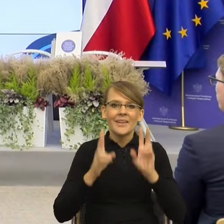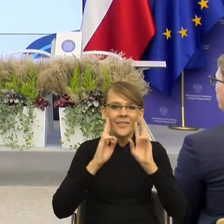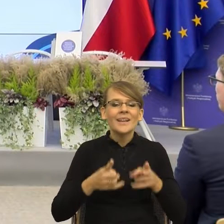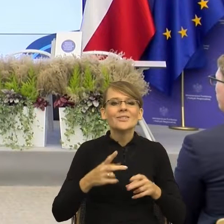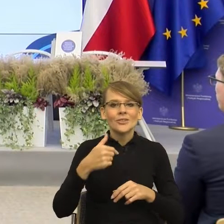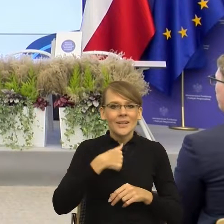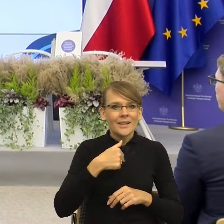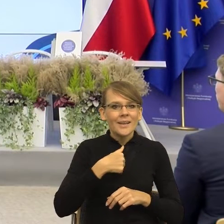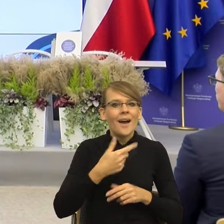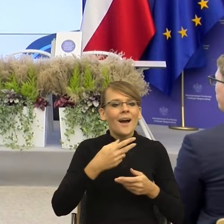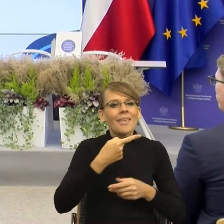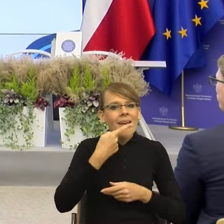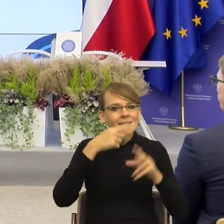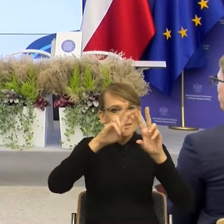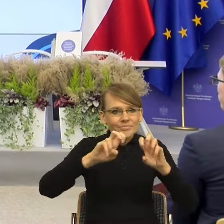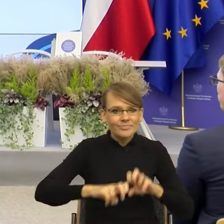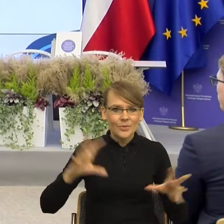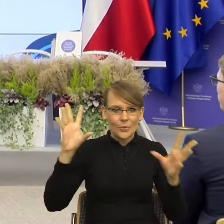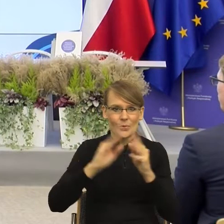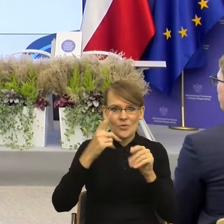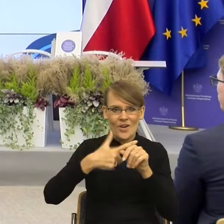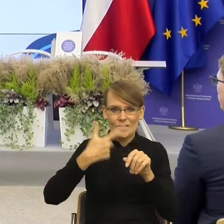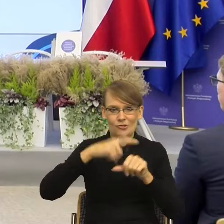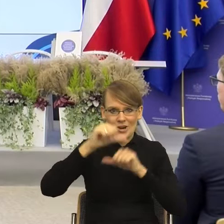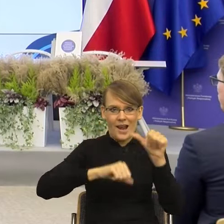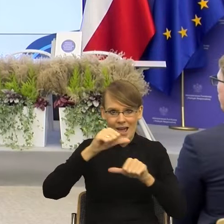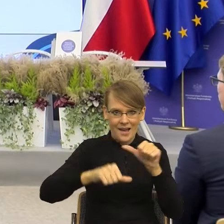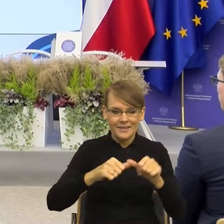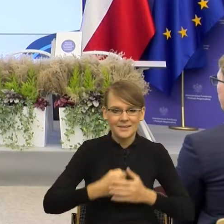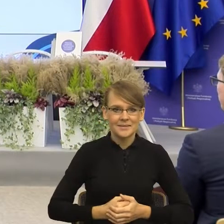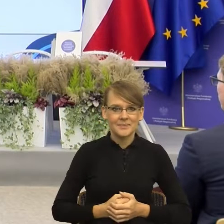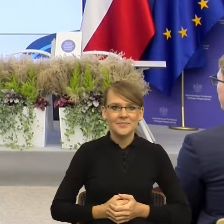od ponad 20 lat i... No właśnie, zaczniemy od tego, czy jestem językoznawcą,